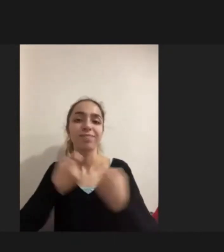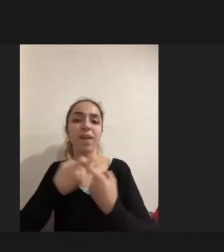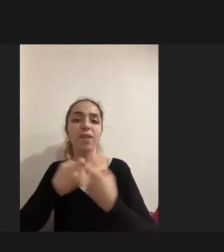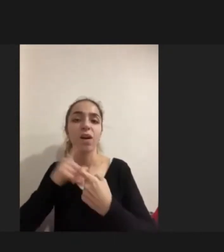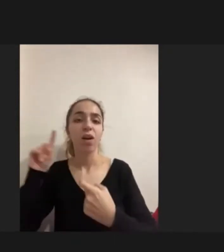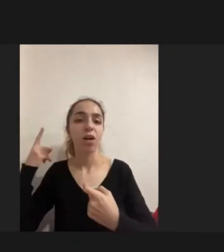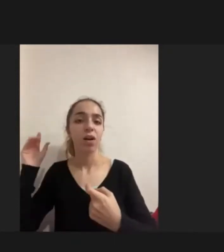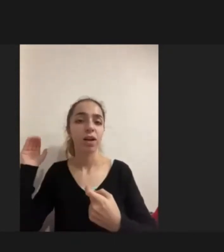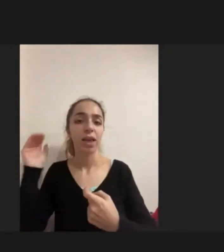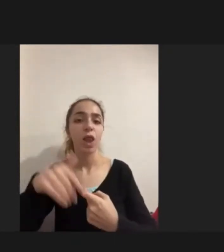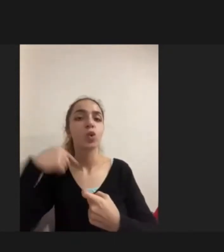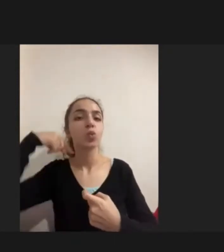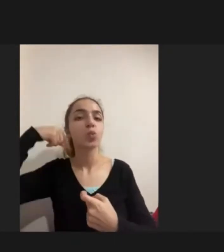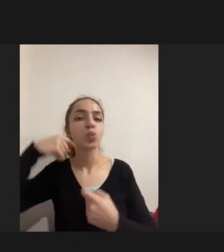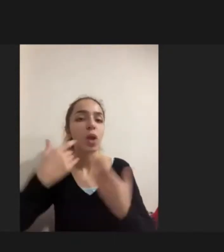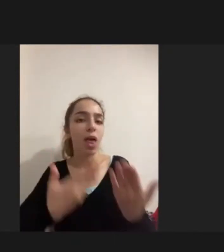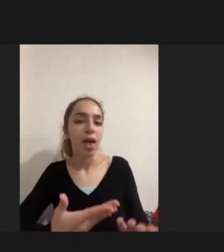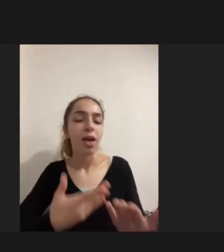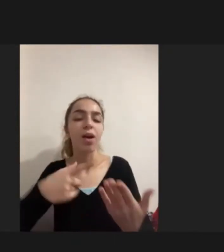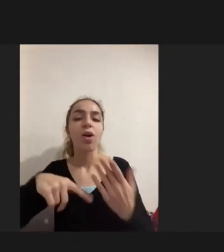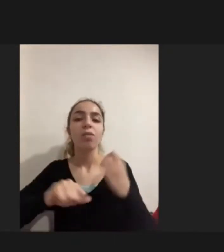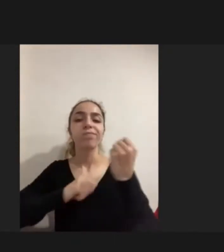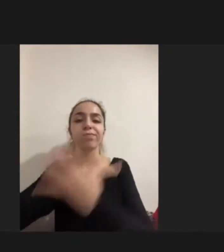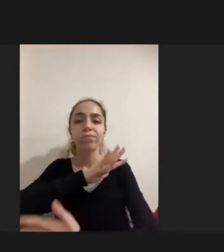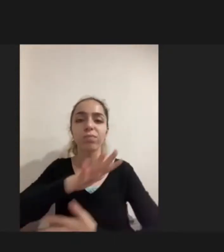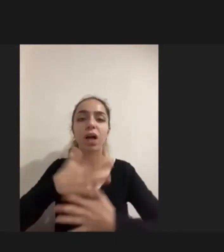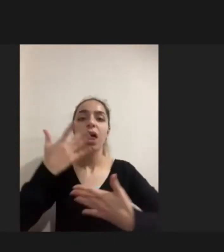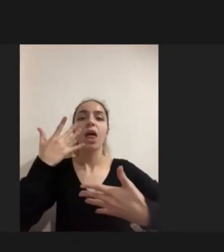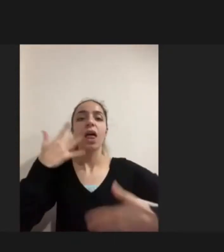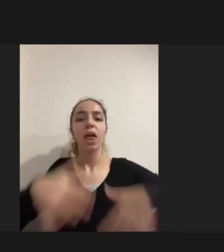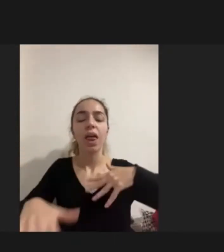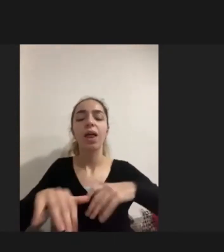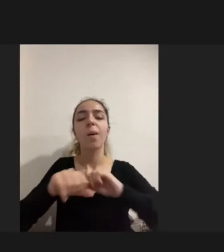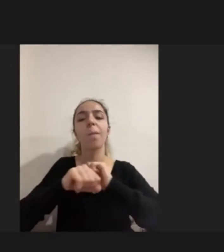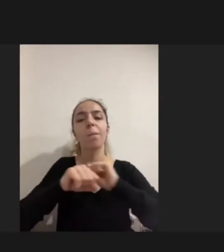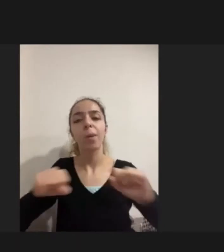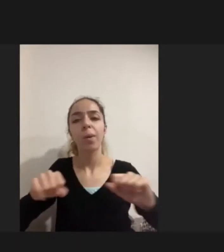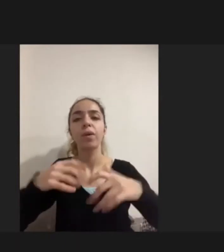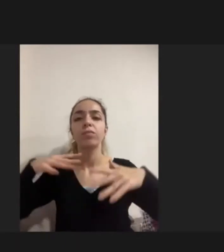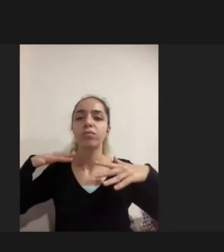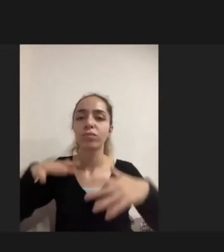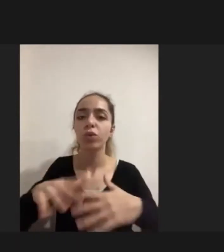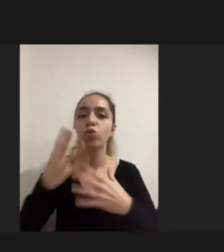sırasında Yaşanılan engellilikler vardı Birçoğu engelliliği sonradan edinmişti